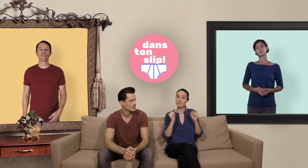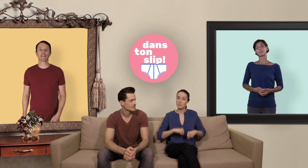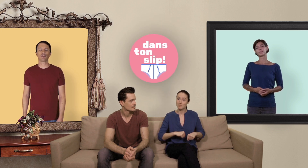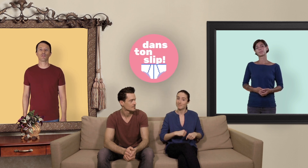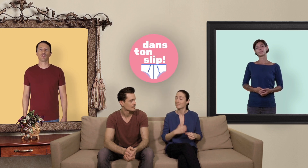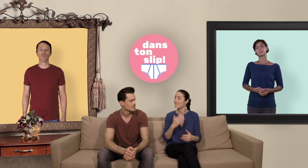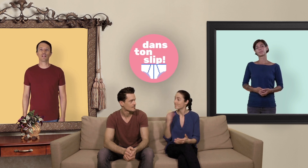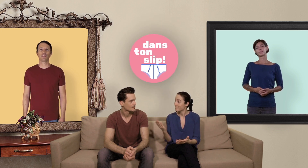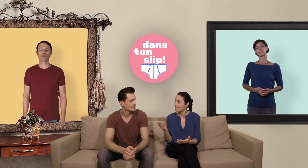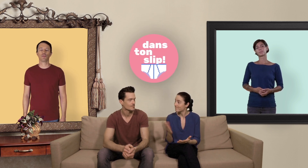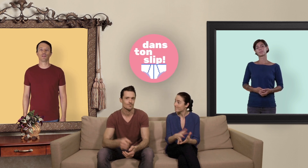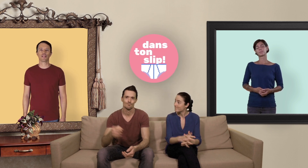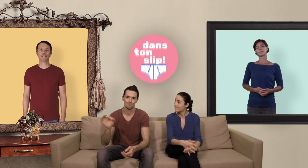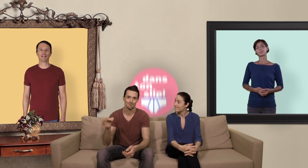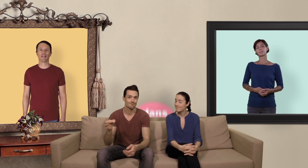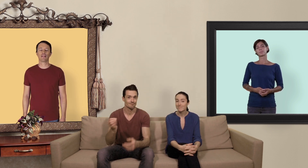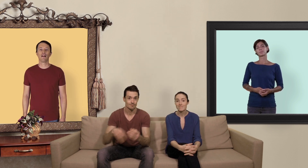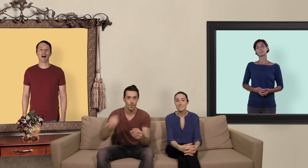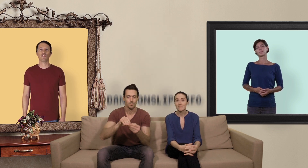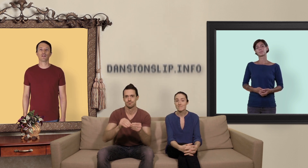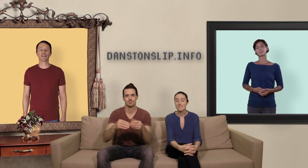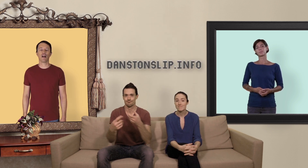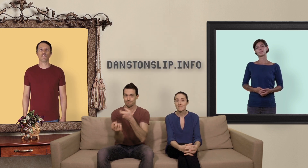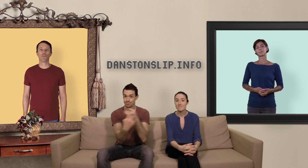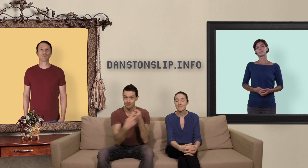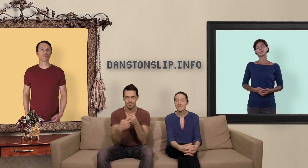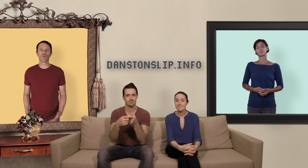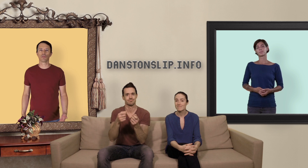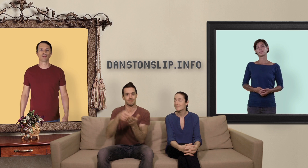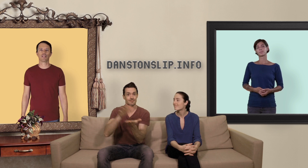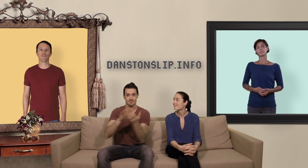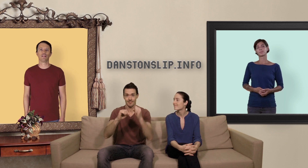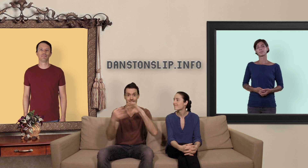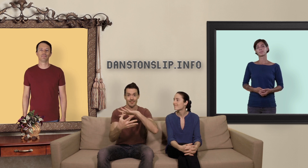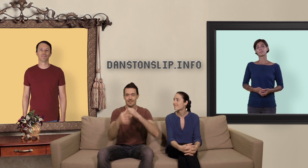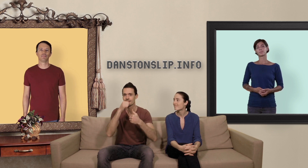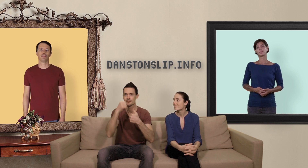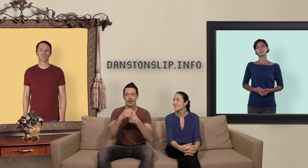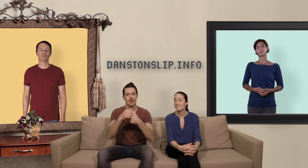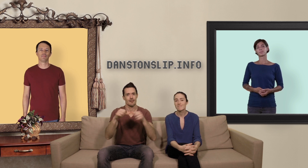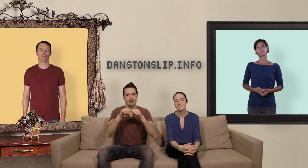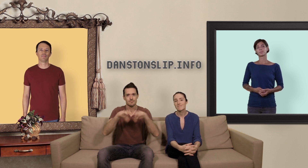inscrire sur notre newsletter depuis notre site internet afin de rester informer sur toutes nosnactivités